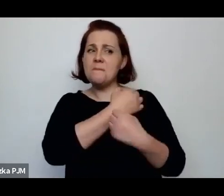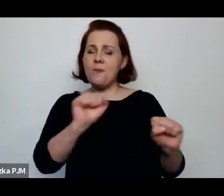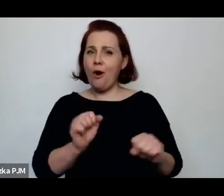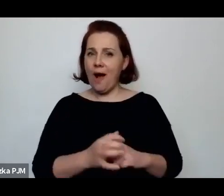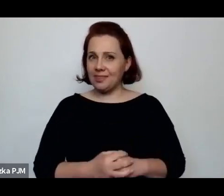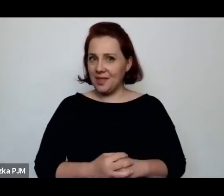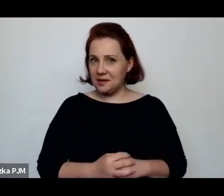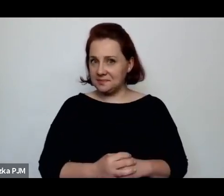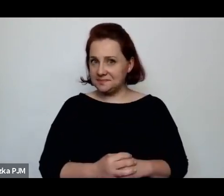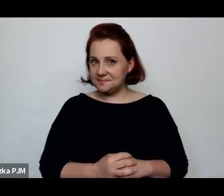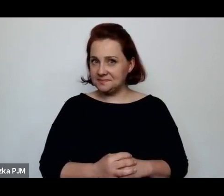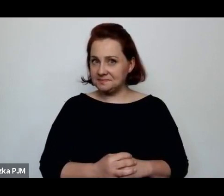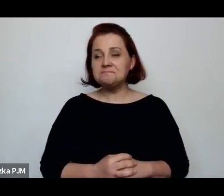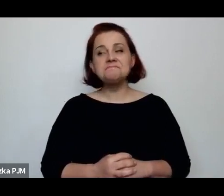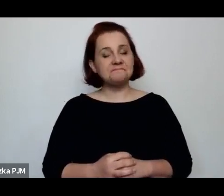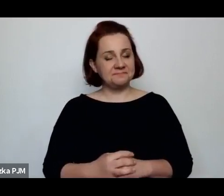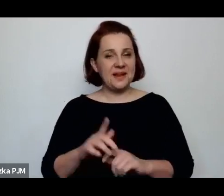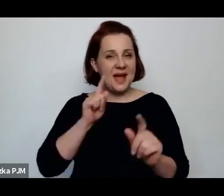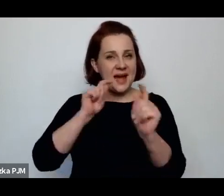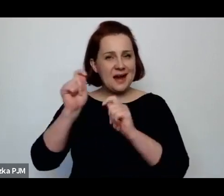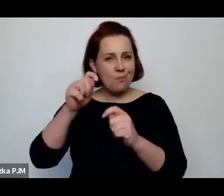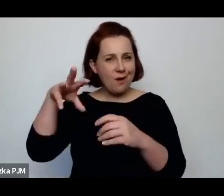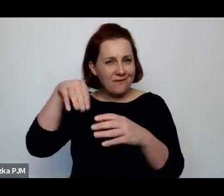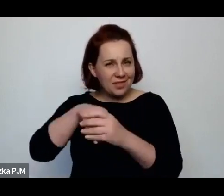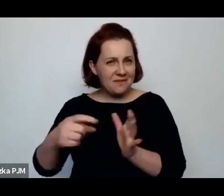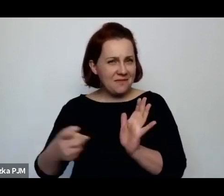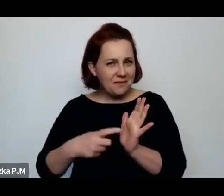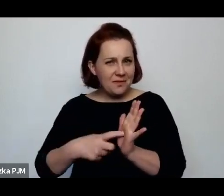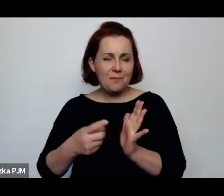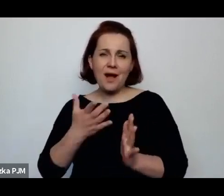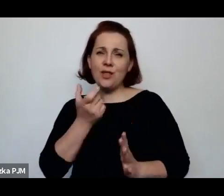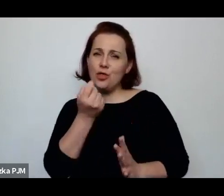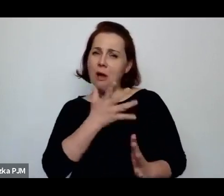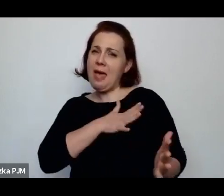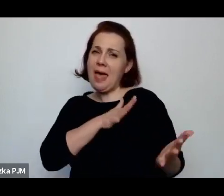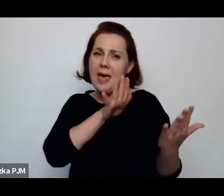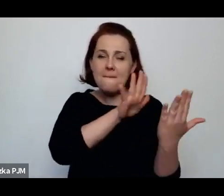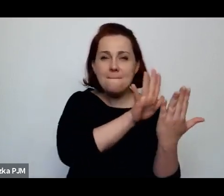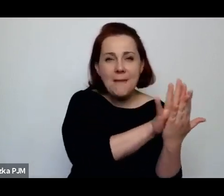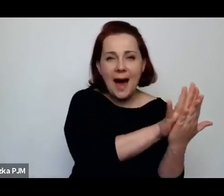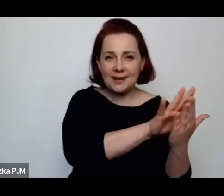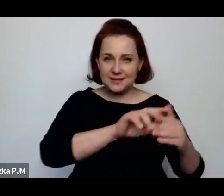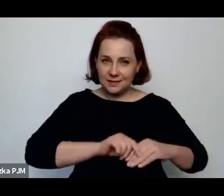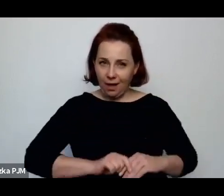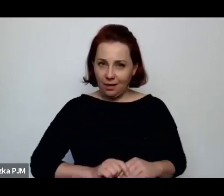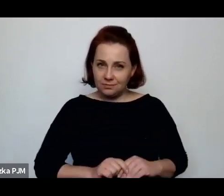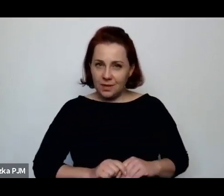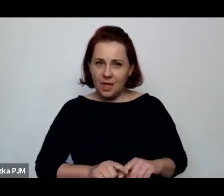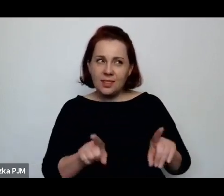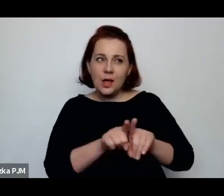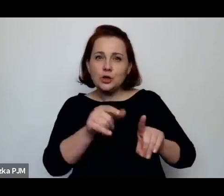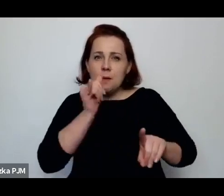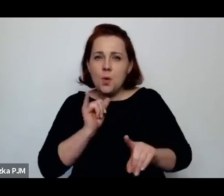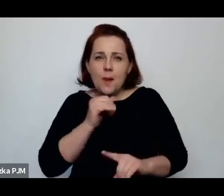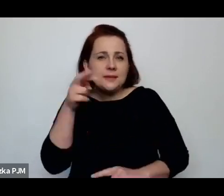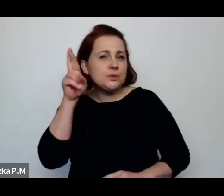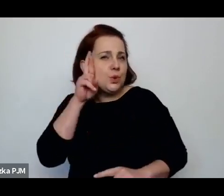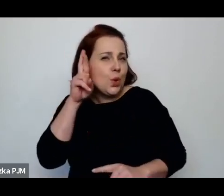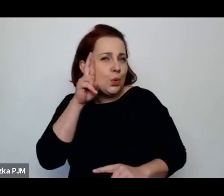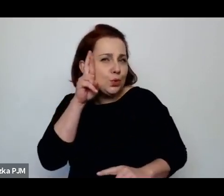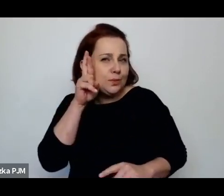reportaż wymaga pewnego rodzaju empatii, wyjścia naprzeciw do świata nieznanego